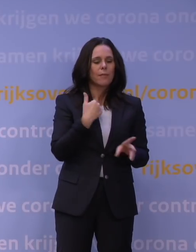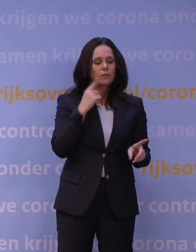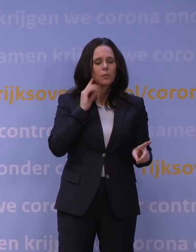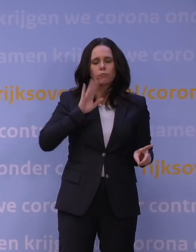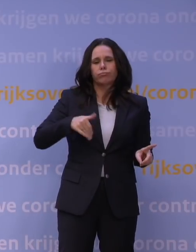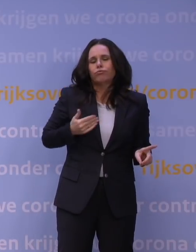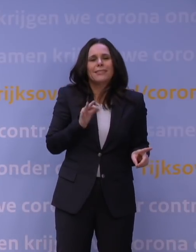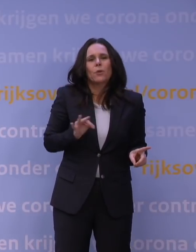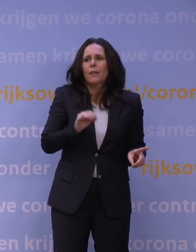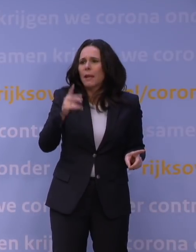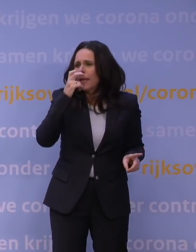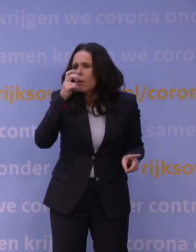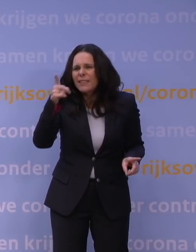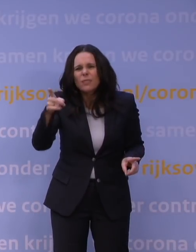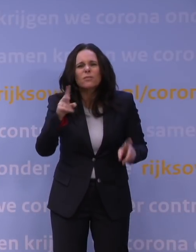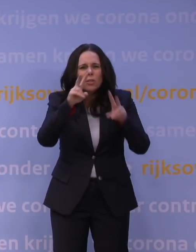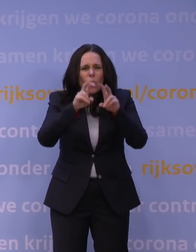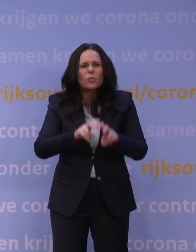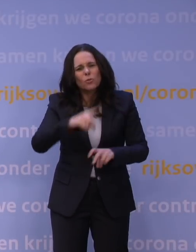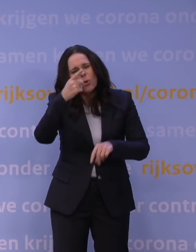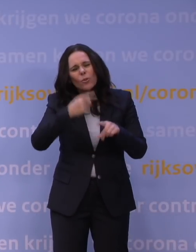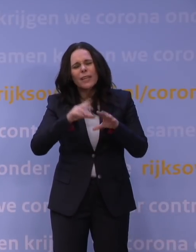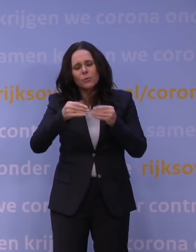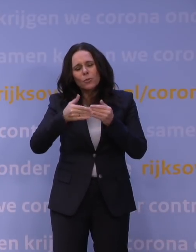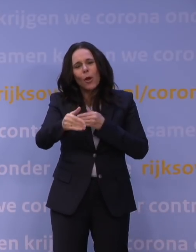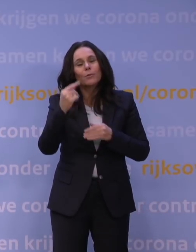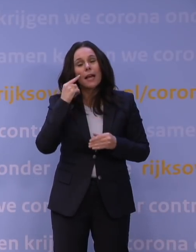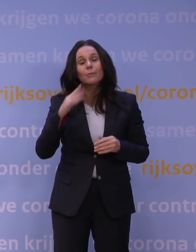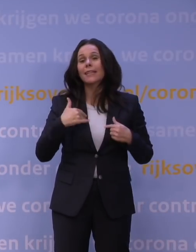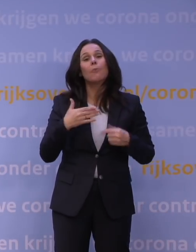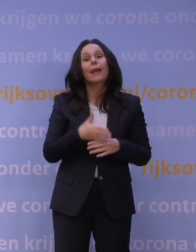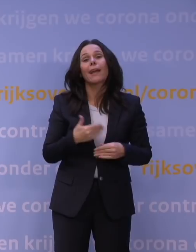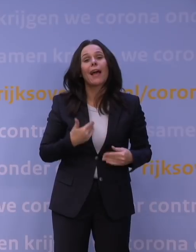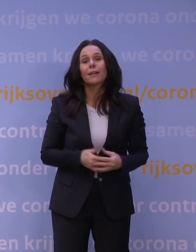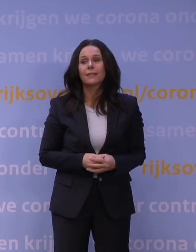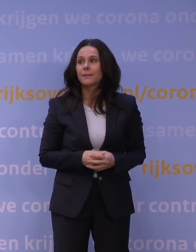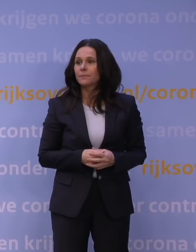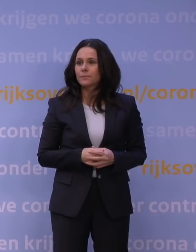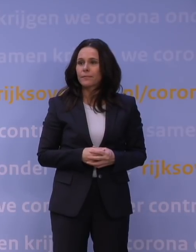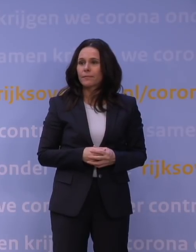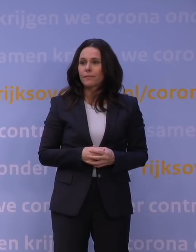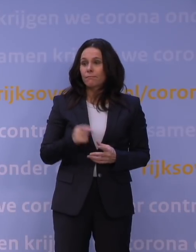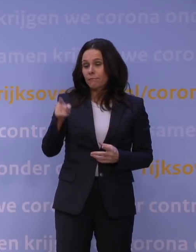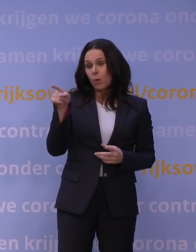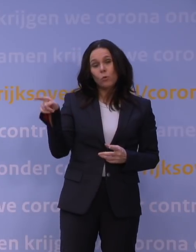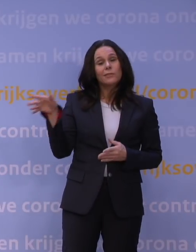Ik zou heel benieuwd zijn als jullie dat onderzoek nog 's doen de komende dagen. Misschien heb ik ongelijk. U staat aan die kant, ik zit aan deze kant en ik luister.